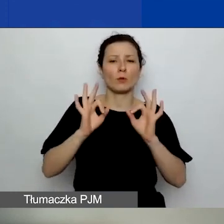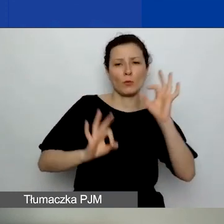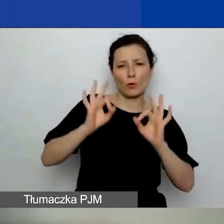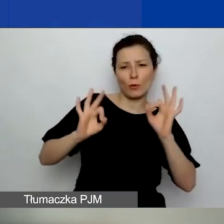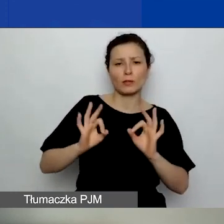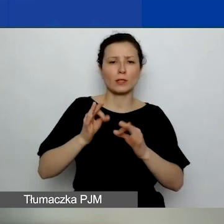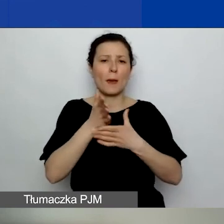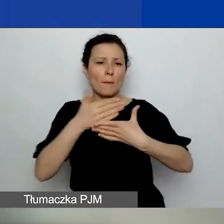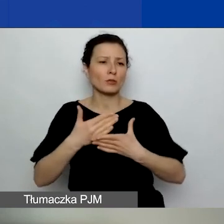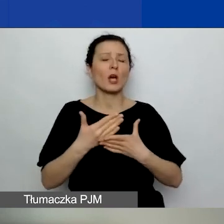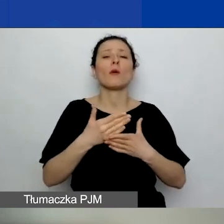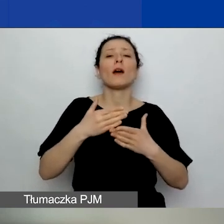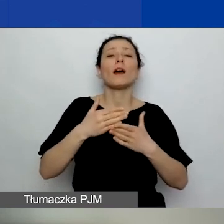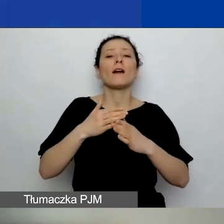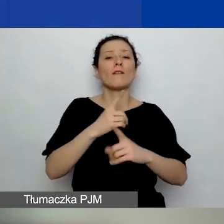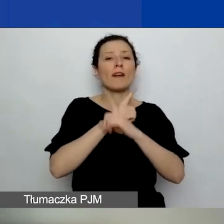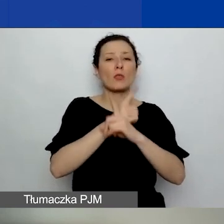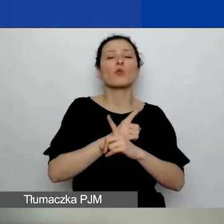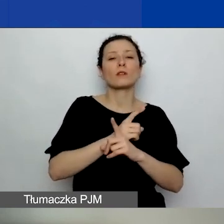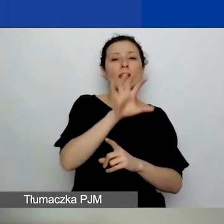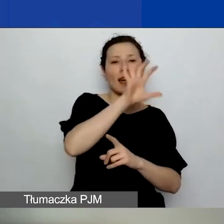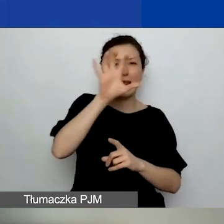Ci z państwa, którzy startowali w pierwszym konkursie,